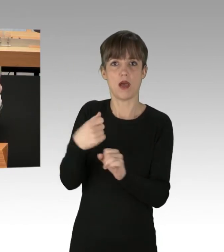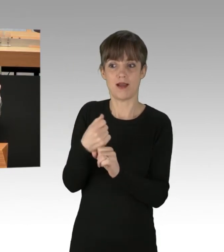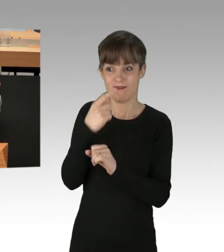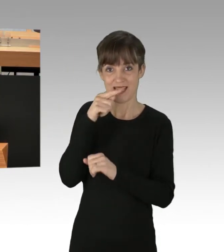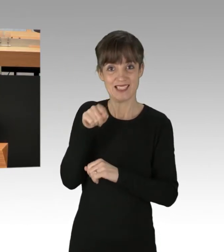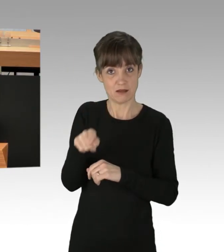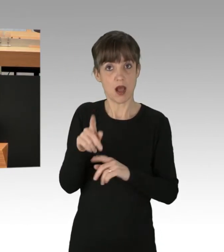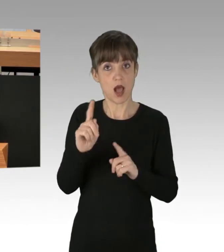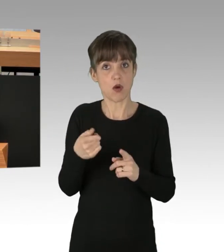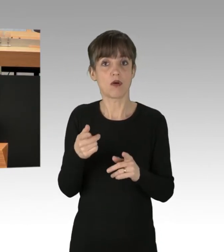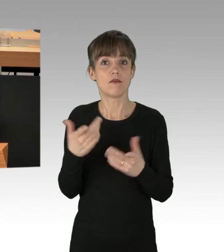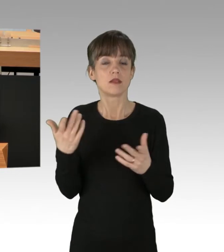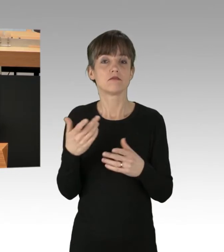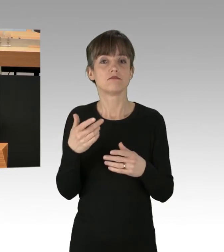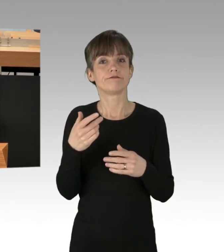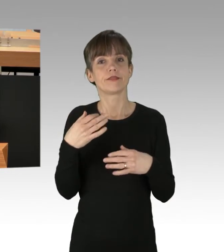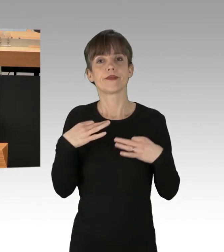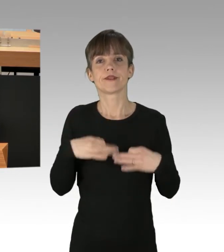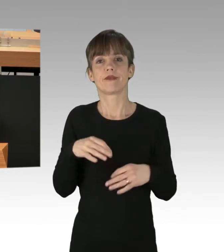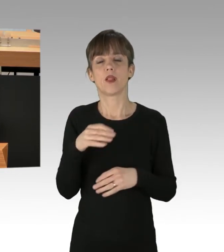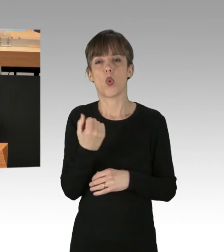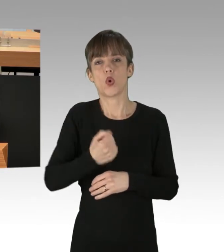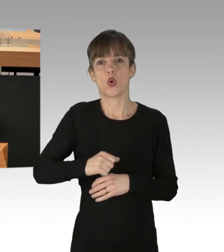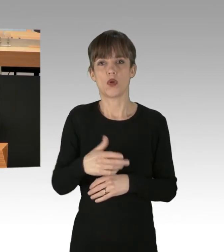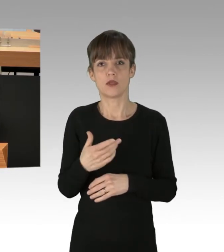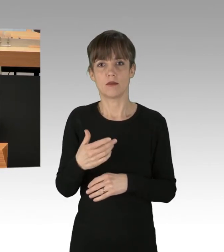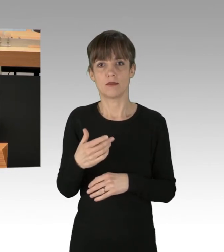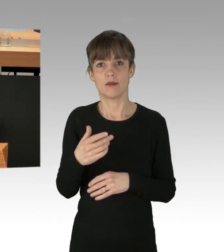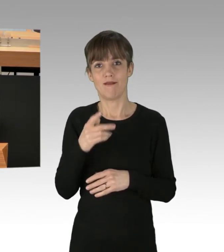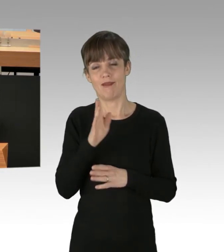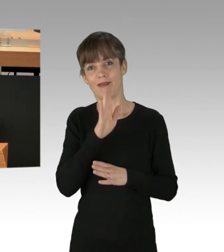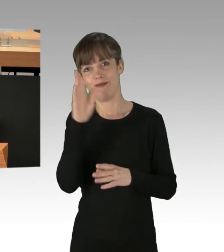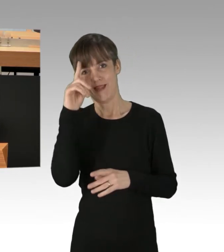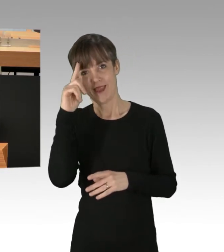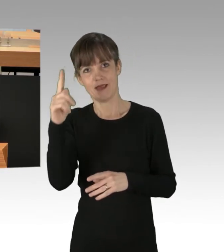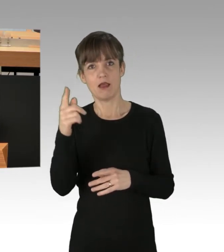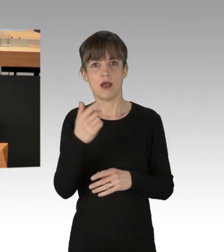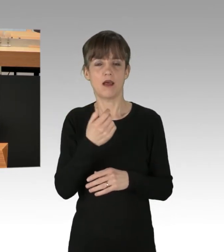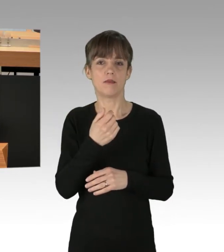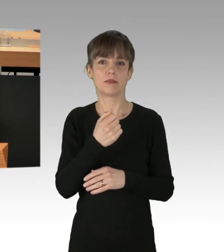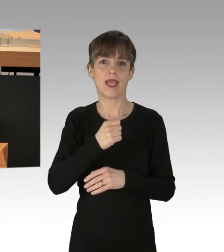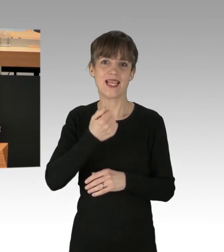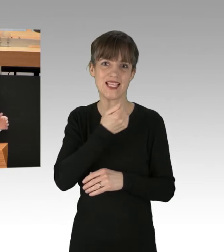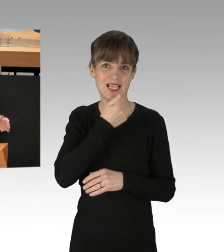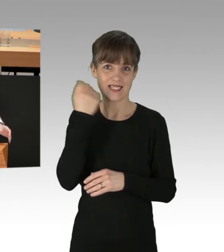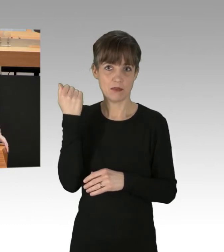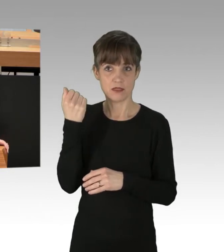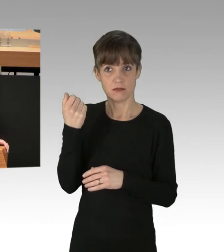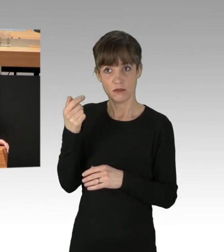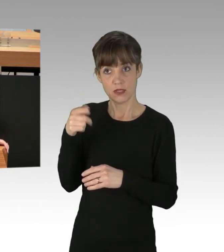sogenannten zivilen Ungehorsam üben. Ob Sie das bei QuerdenkerInnen und RechtsextremistInnen so goutieren würden, das wage ich doch stark zu bezweifeln.